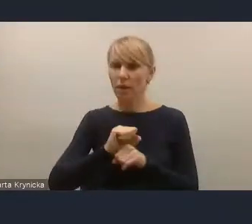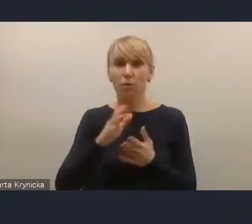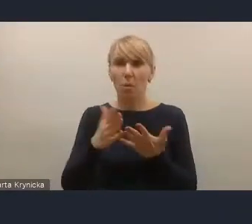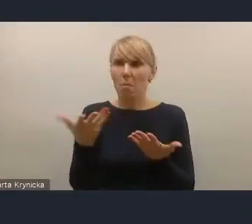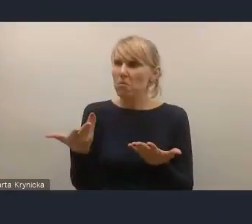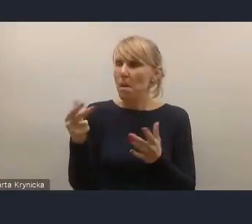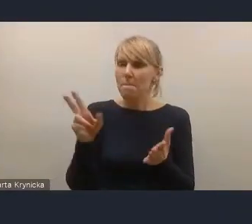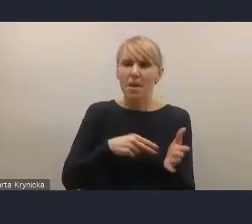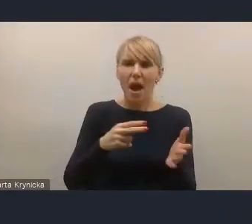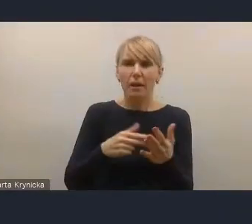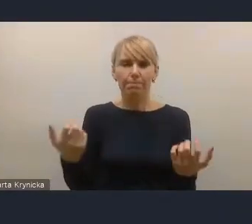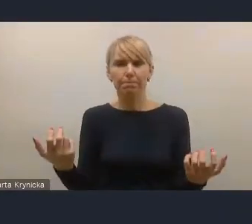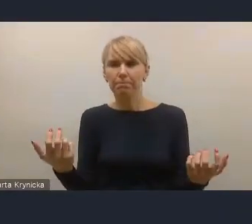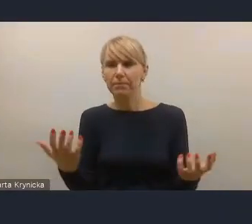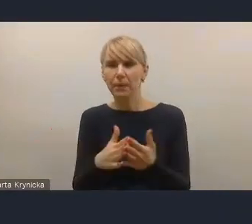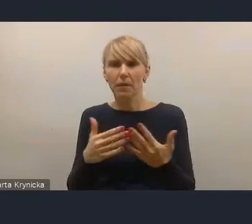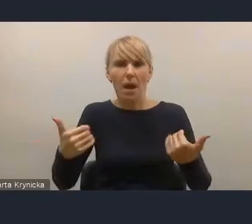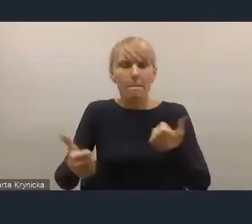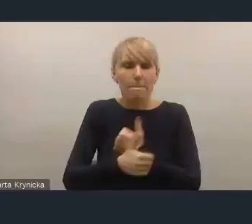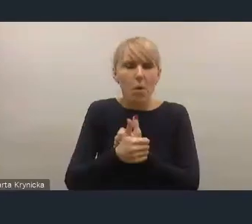no właśnie być może na poziomie centralnym,